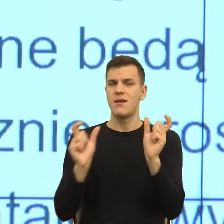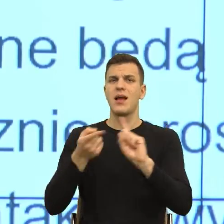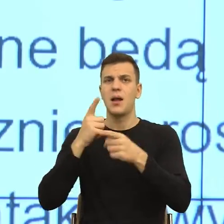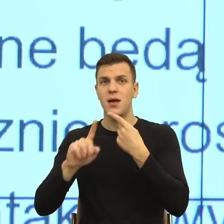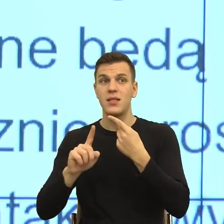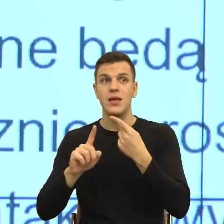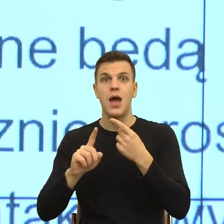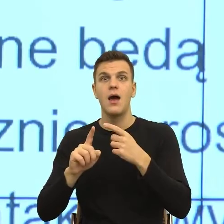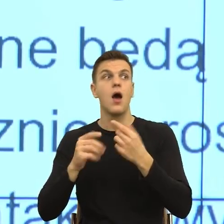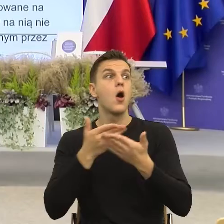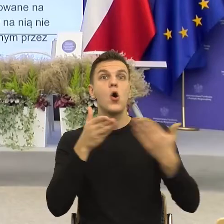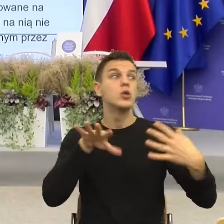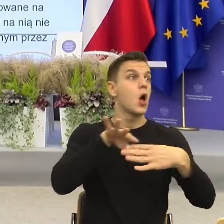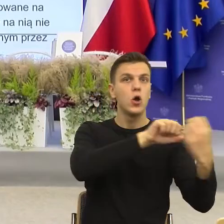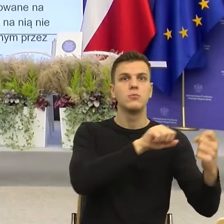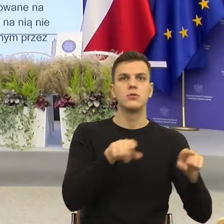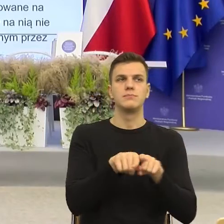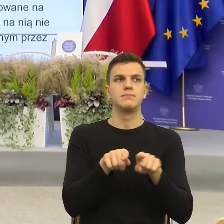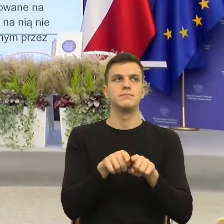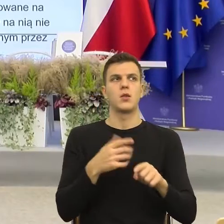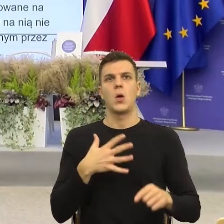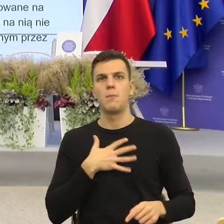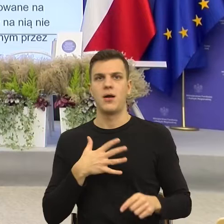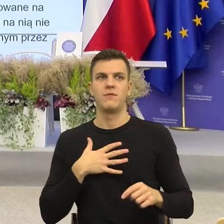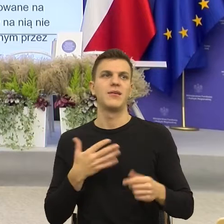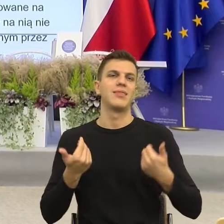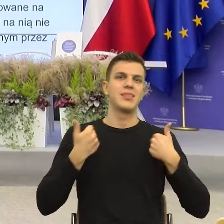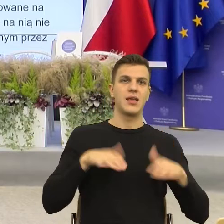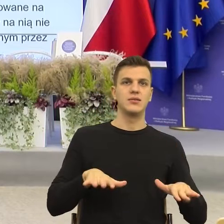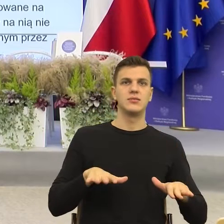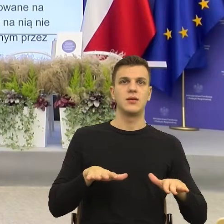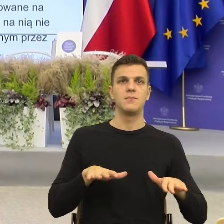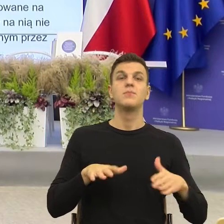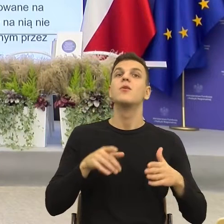I tak jak już wspomniałam, konstrukcje nieosobowe, konstrukcje z "się", które my Polacy uwielbiamy,